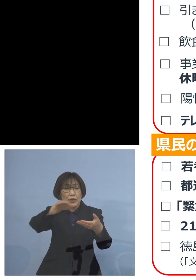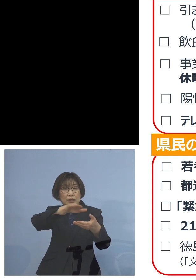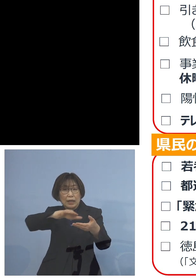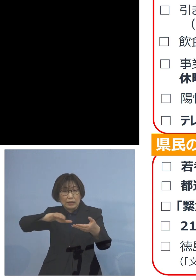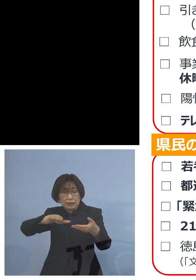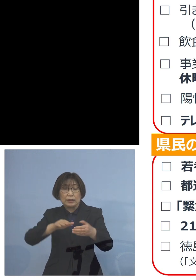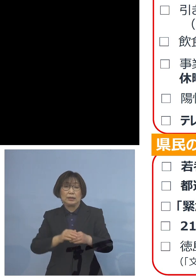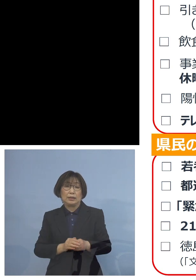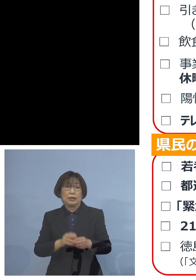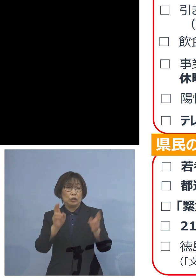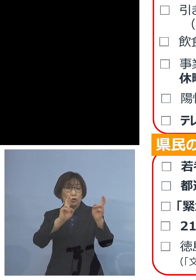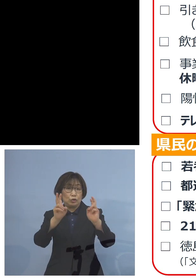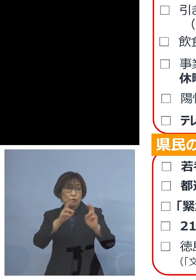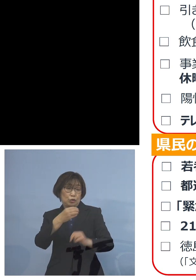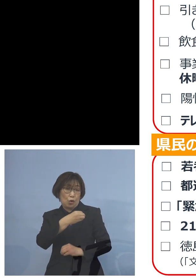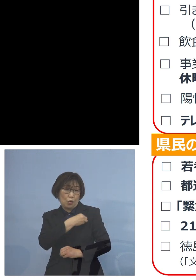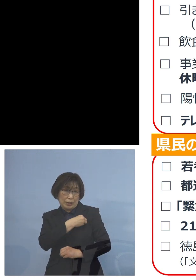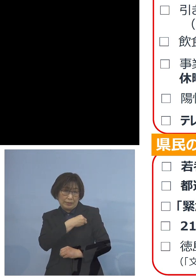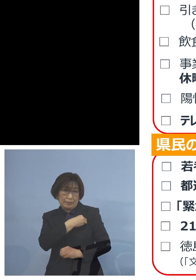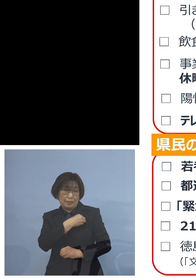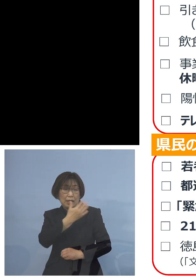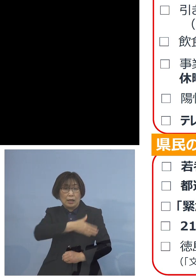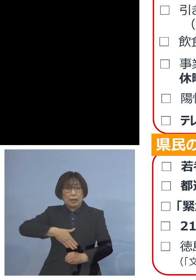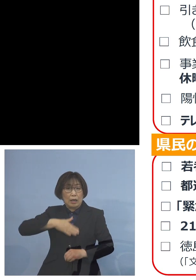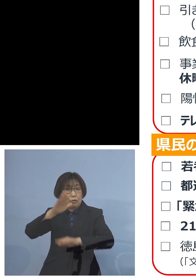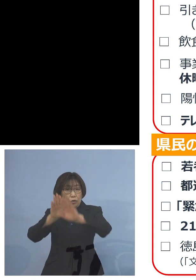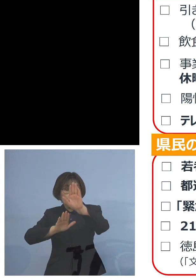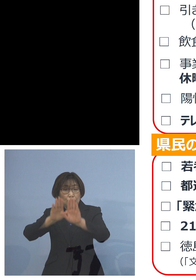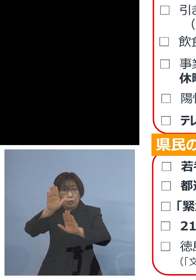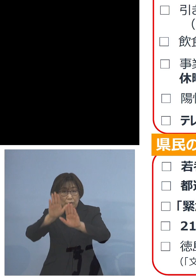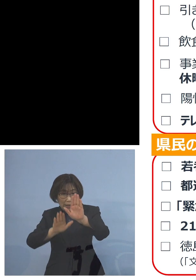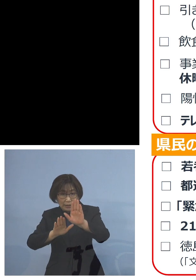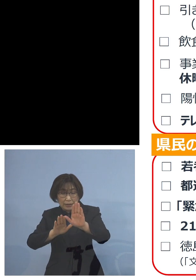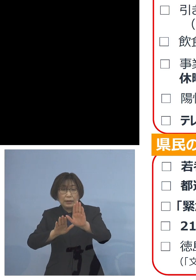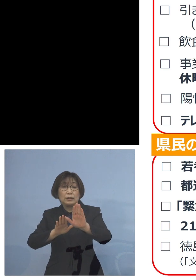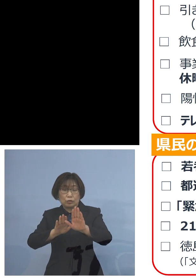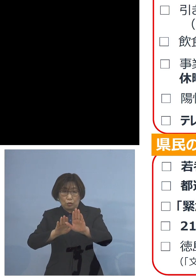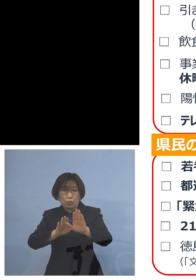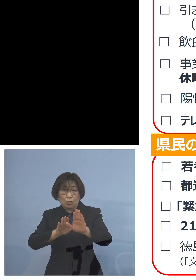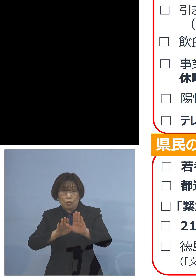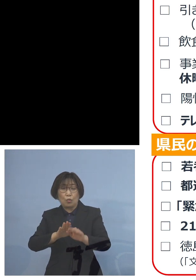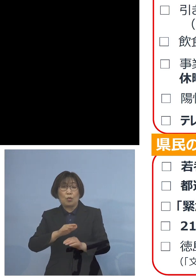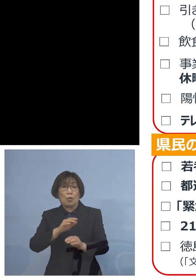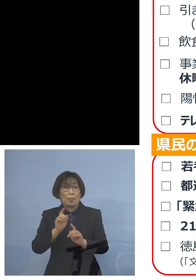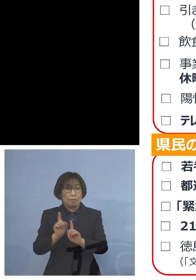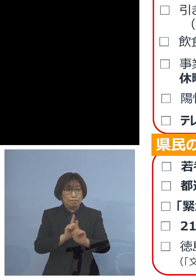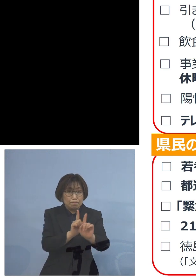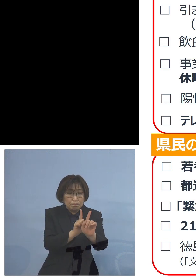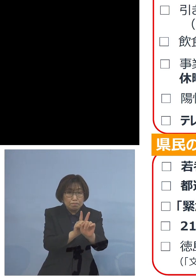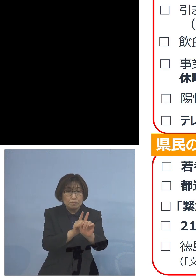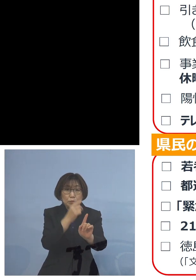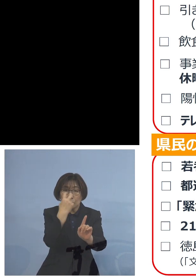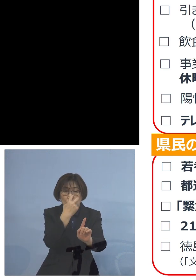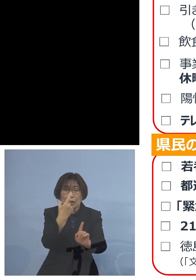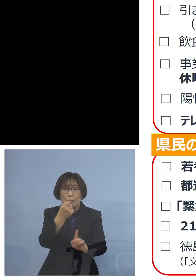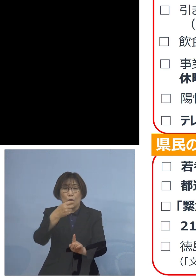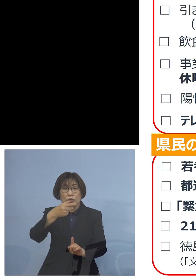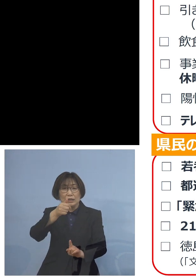その皆様方の健康状態 また陽性の状況 そのモニタリング これをさせていただいております